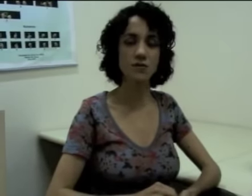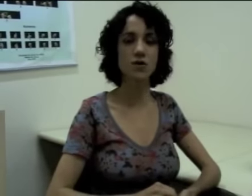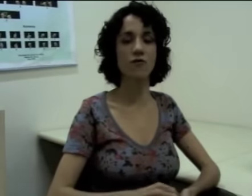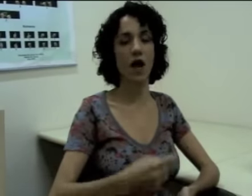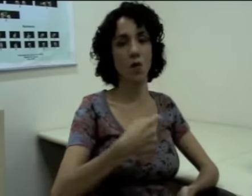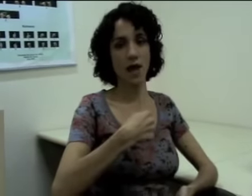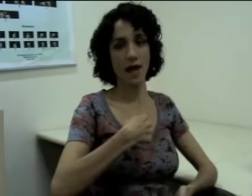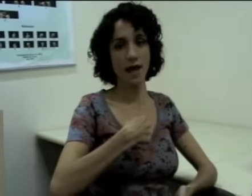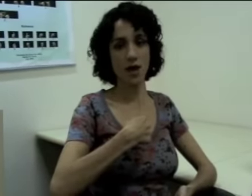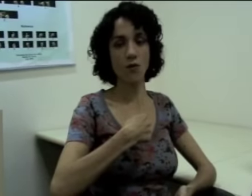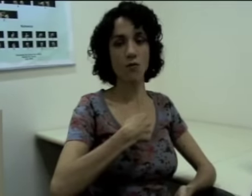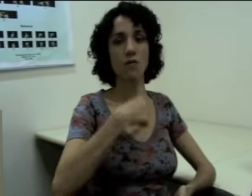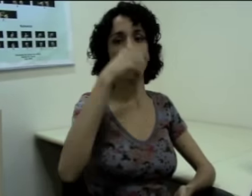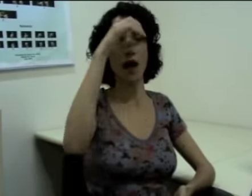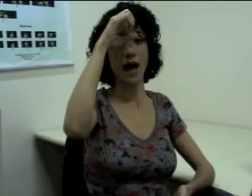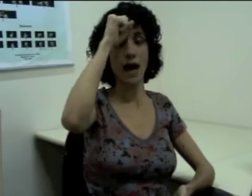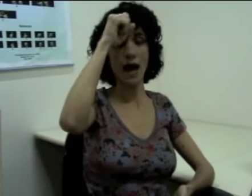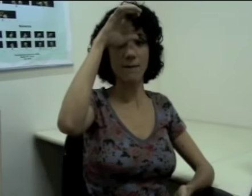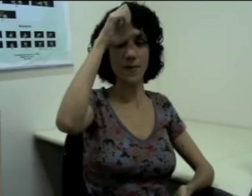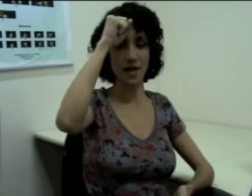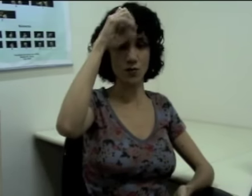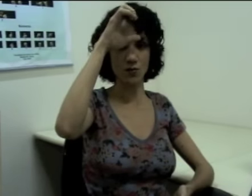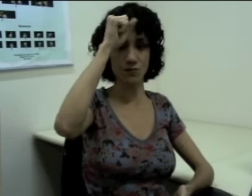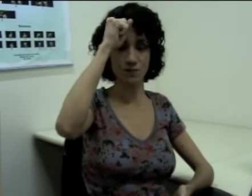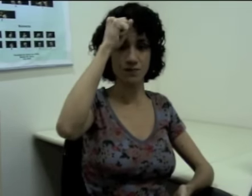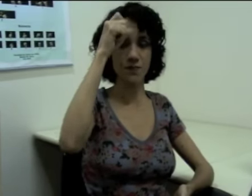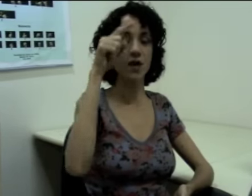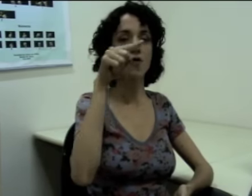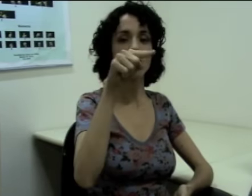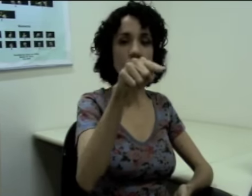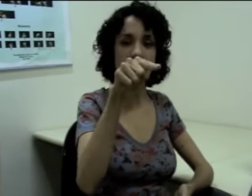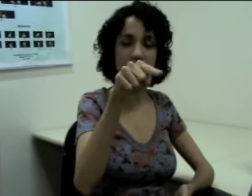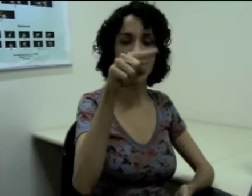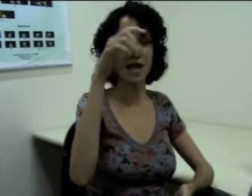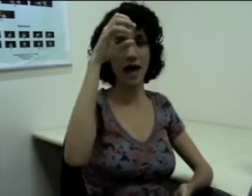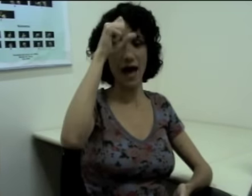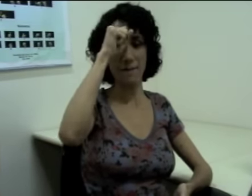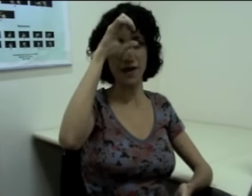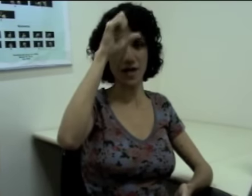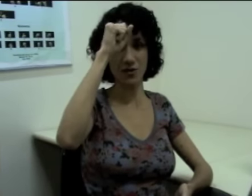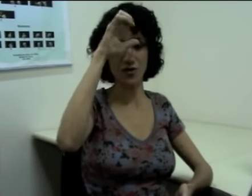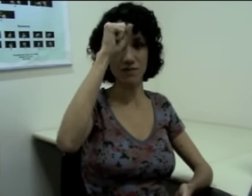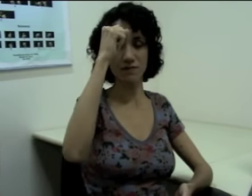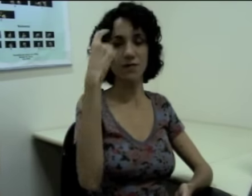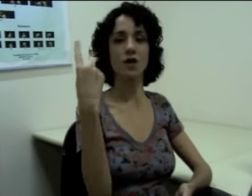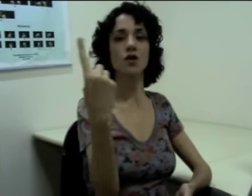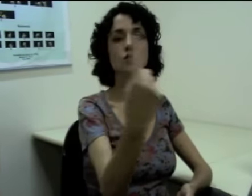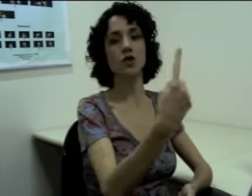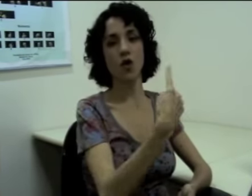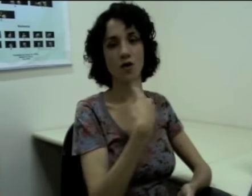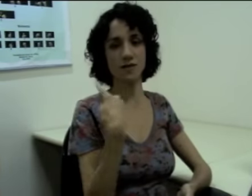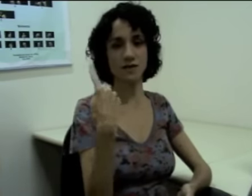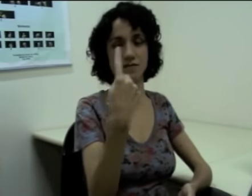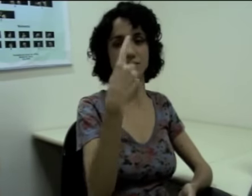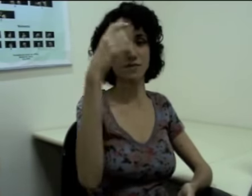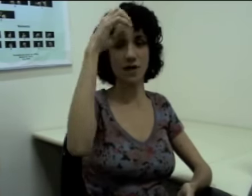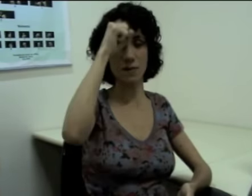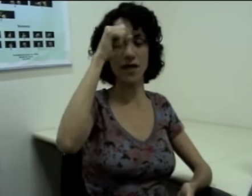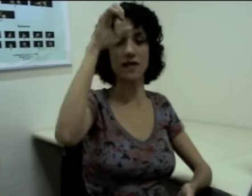Então se eu falo “eu aprendo”, “você aprende”, “nós aprendemos” (sinalização)